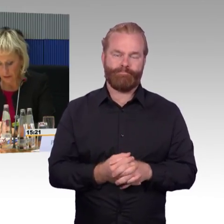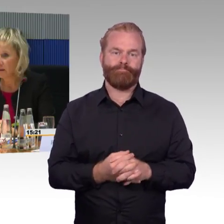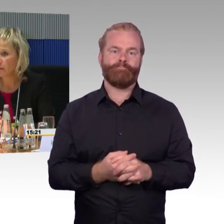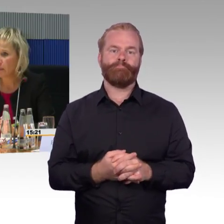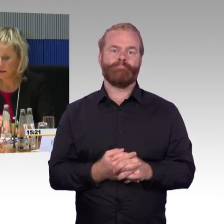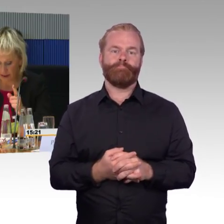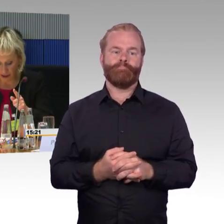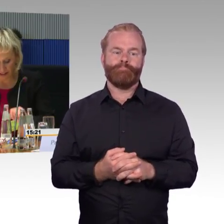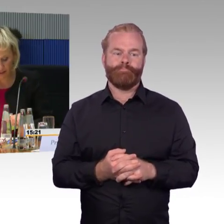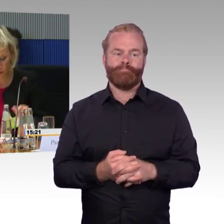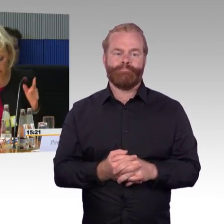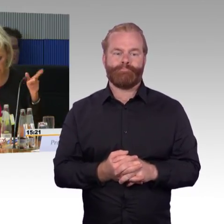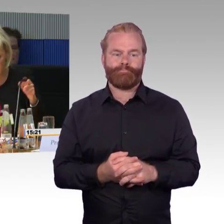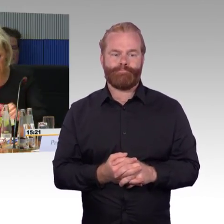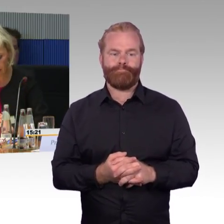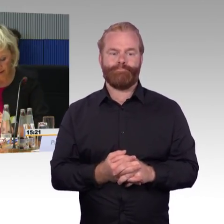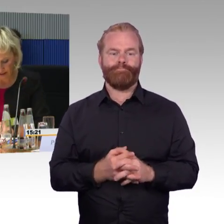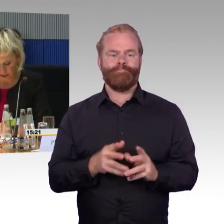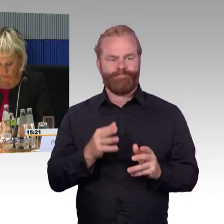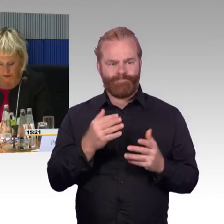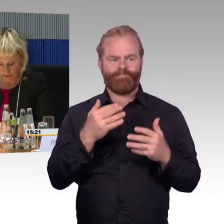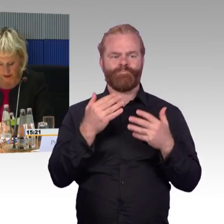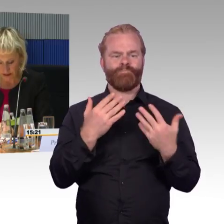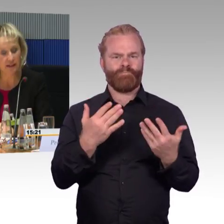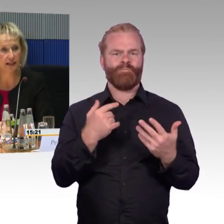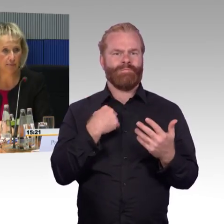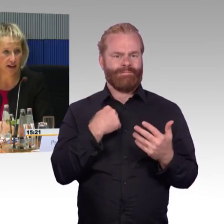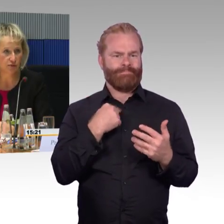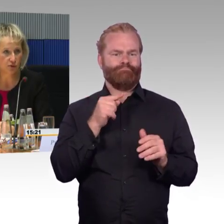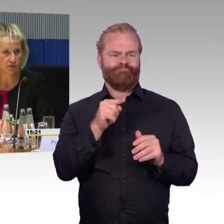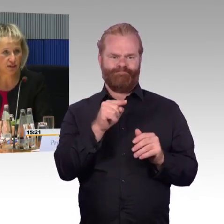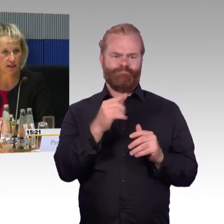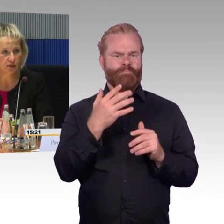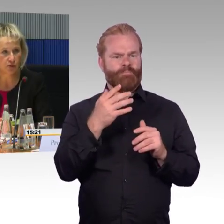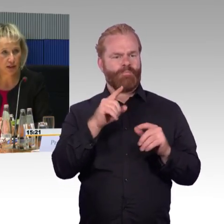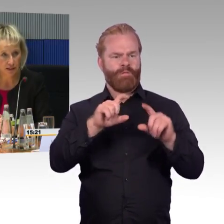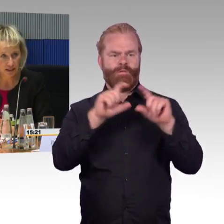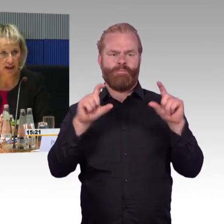(Rednerwechsel) Herr Wagner hatte noch eine Frage wann die App eingeführt wird.